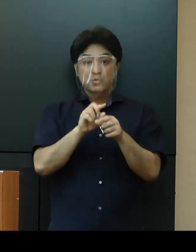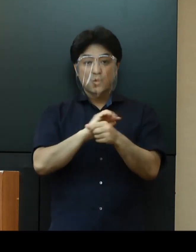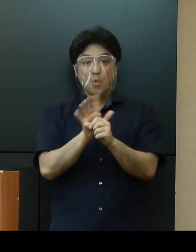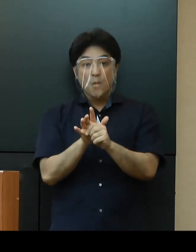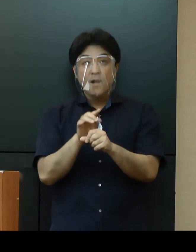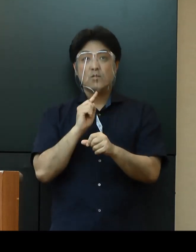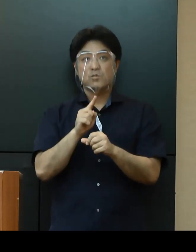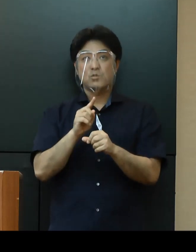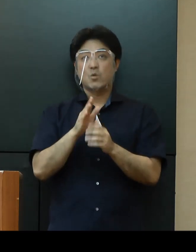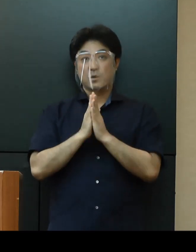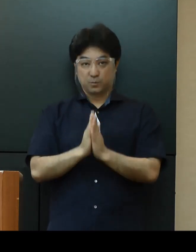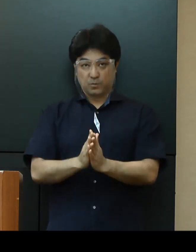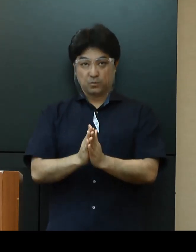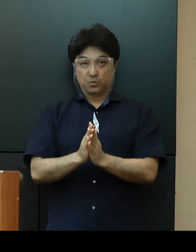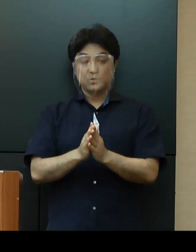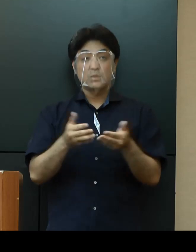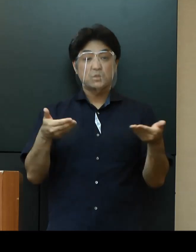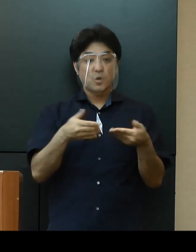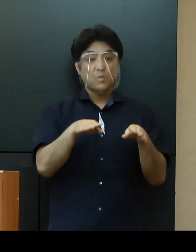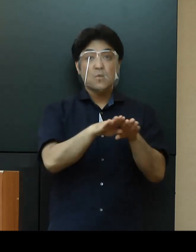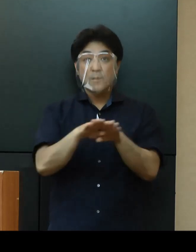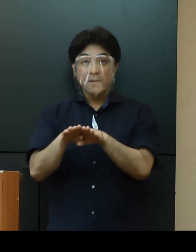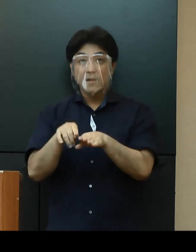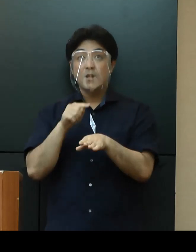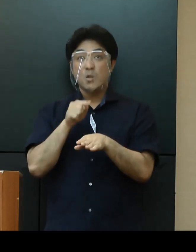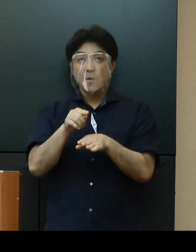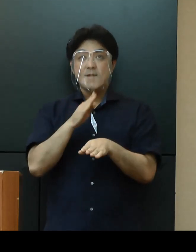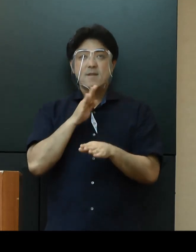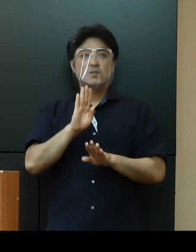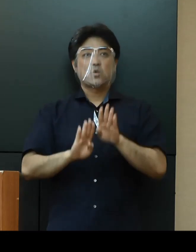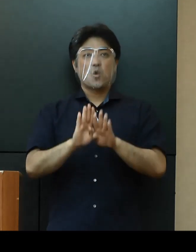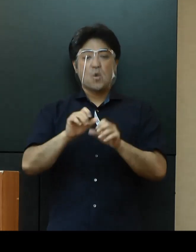「休業要請」については、現段階では実施しないこととしております